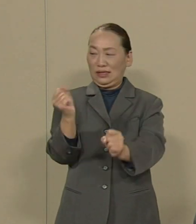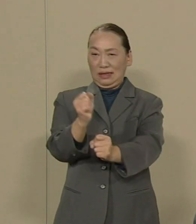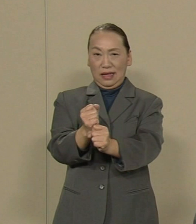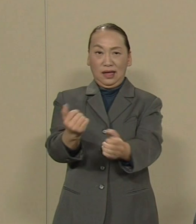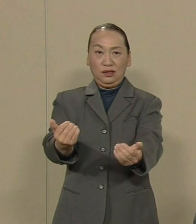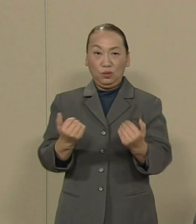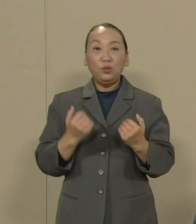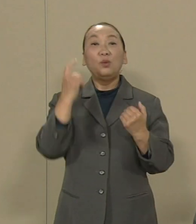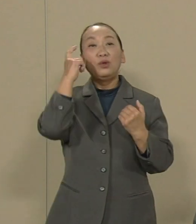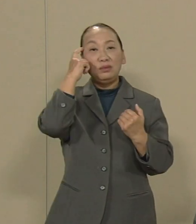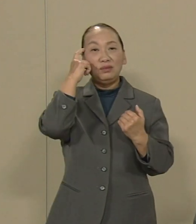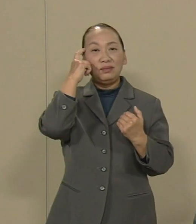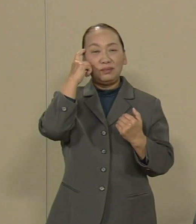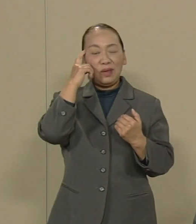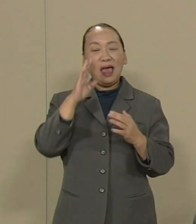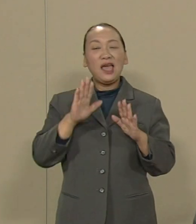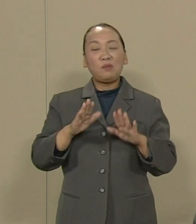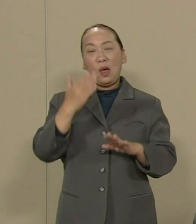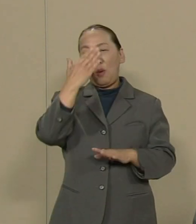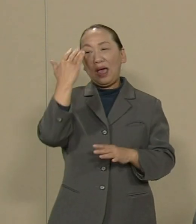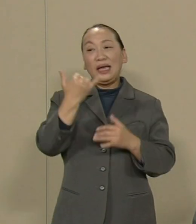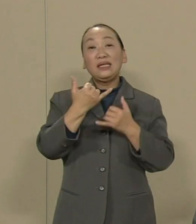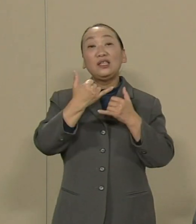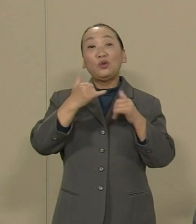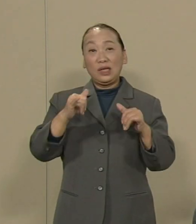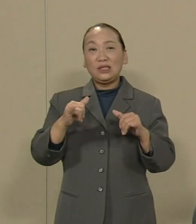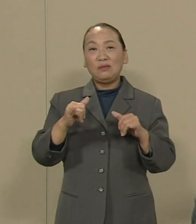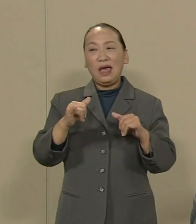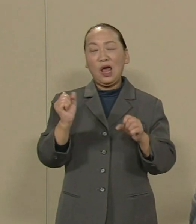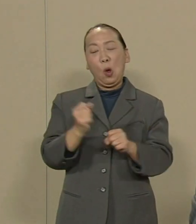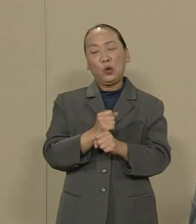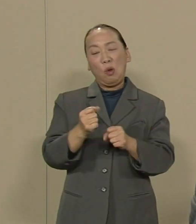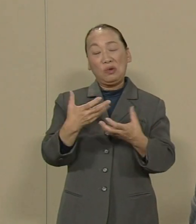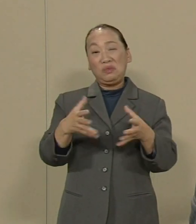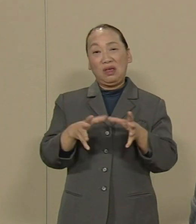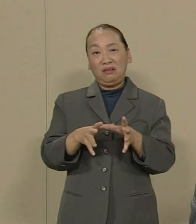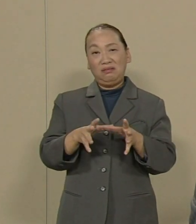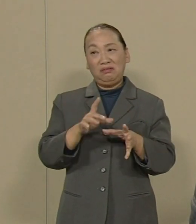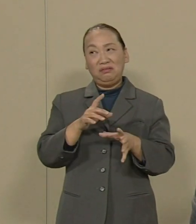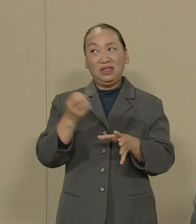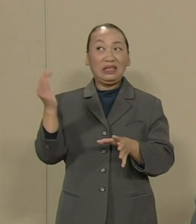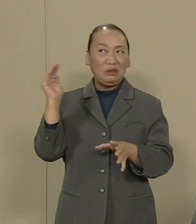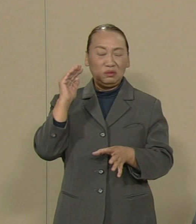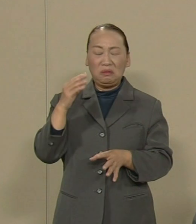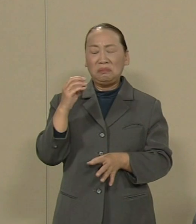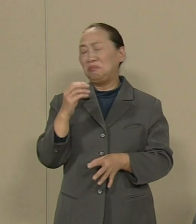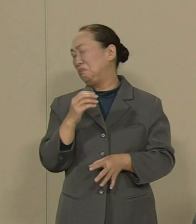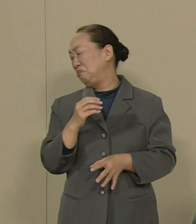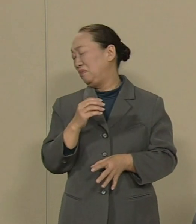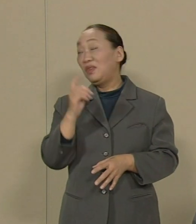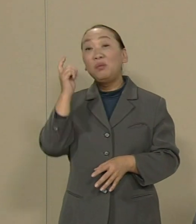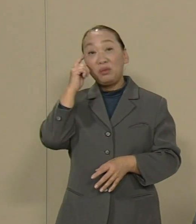確かに今若い方々は労働組合 というとそっぽを向きます しかし